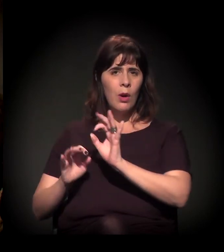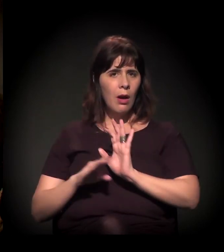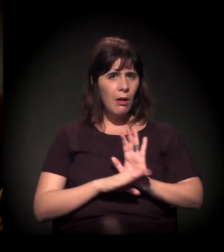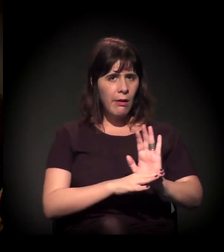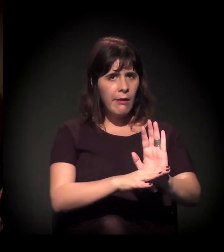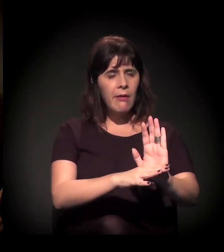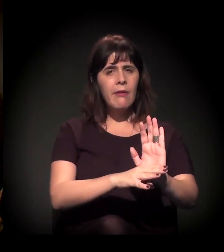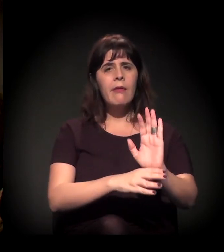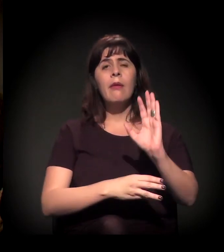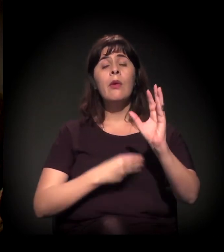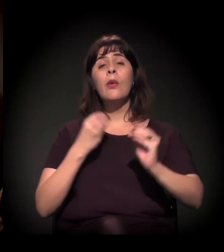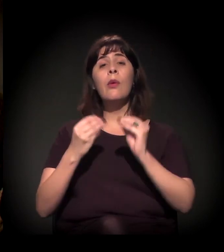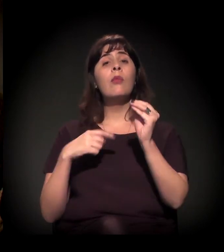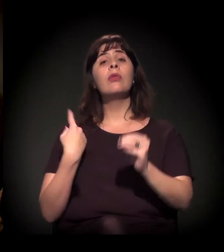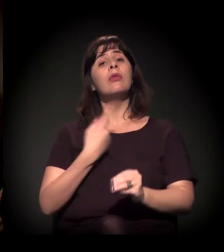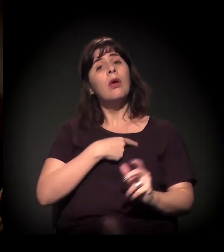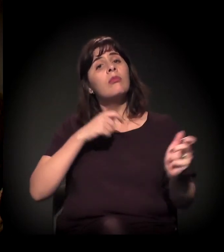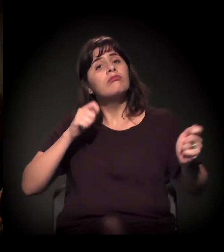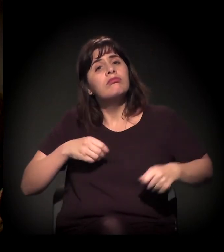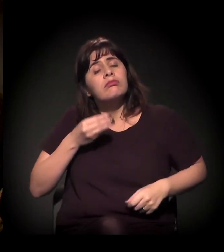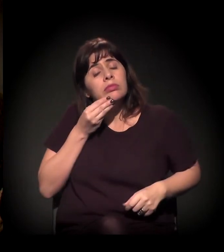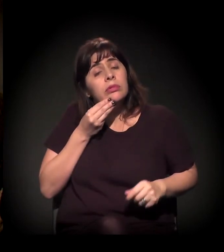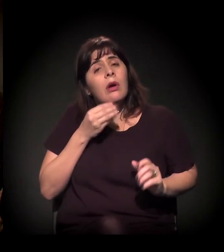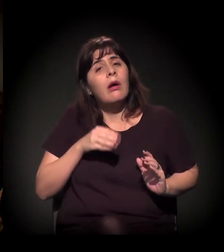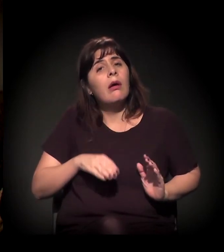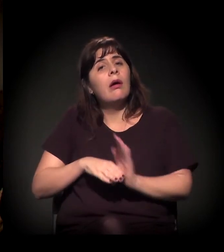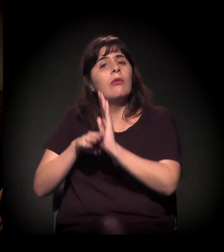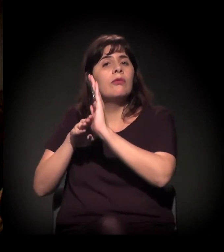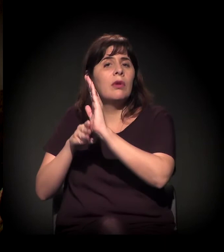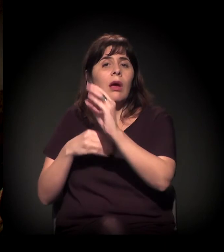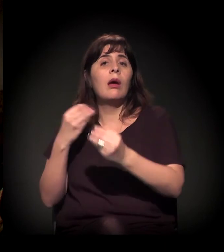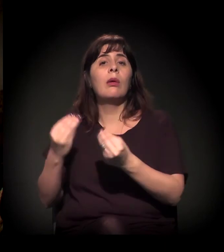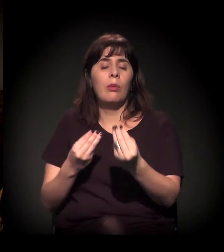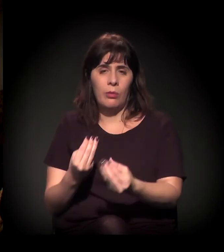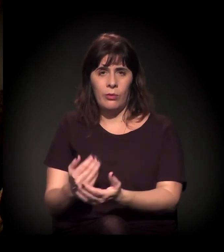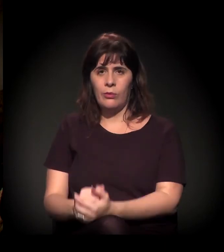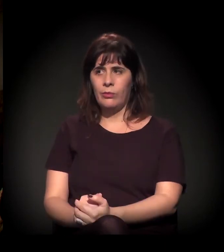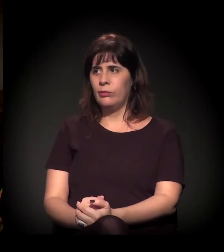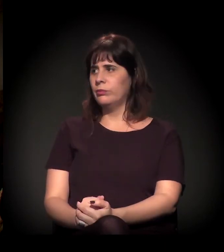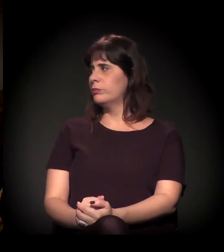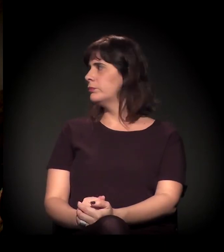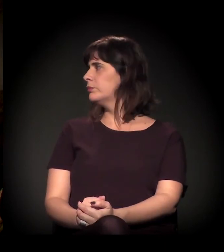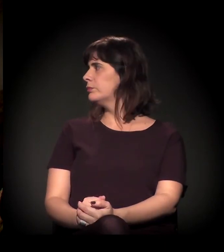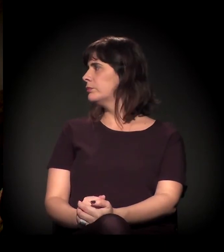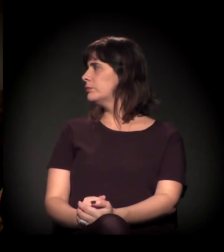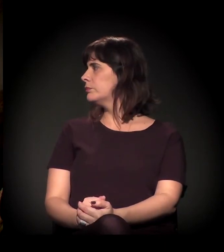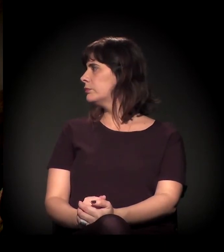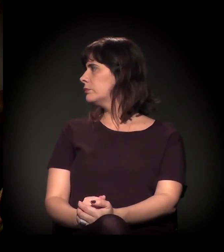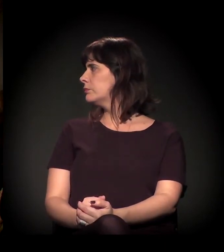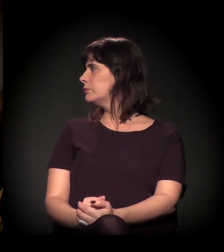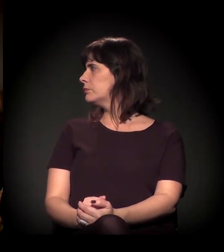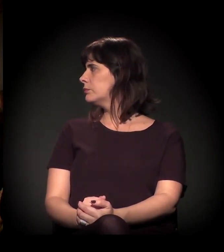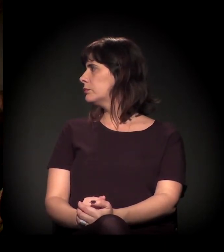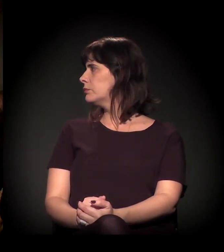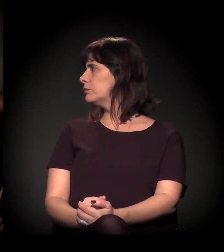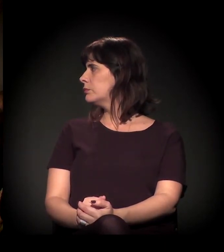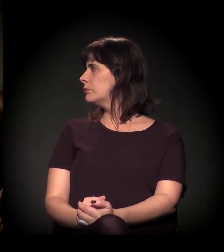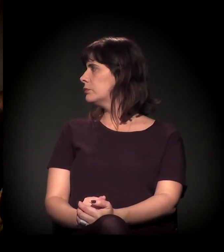Como que a gente pode chegar? De que forma a gente pode contribuir diretamente? Então são essas três perguntas. Legal.